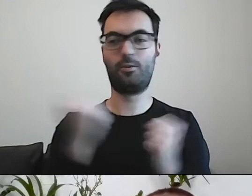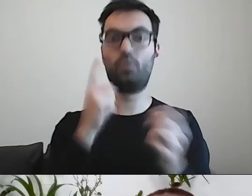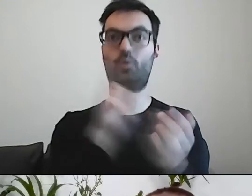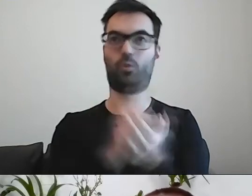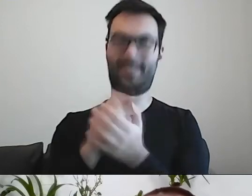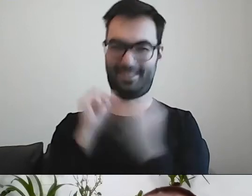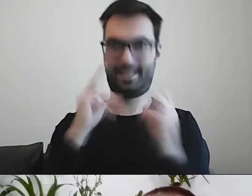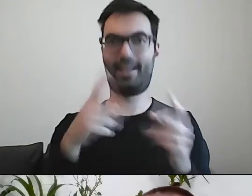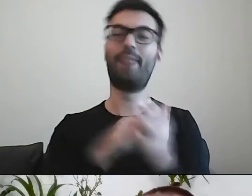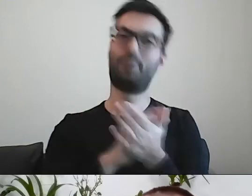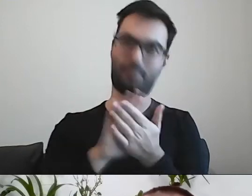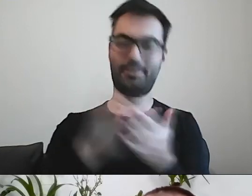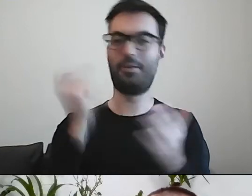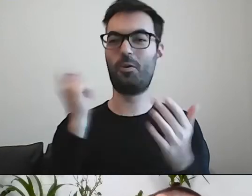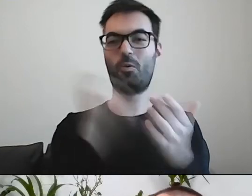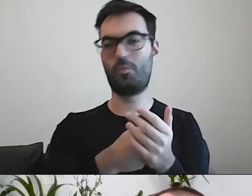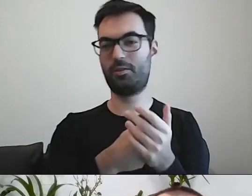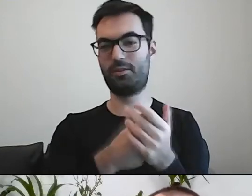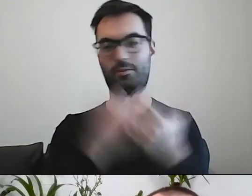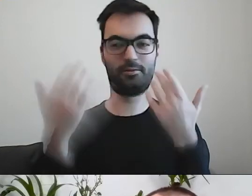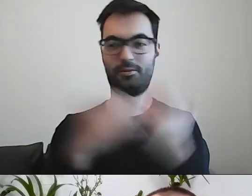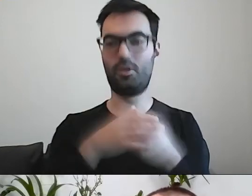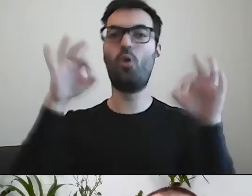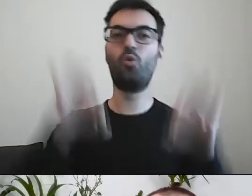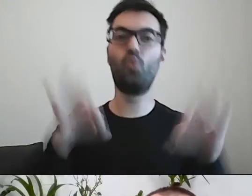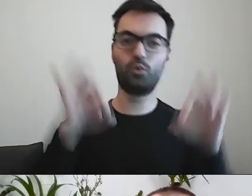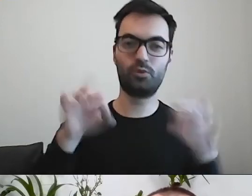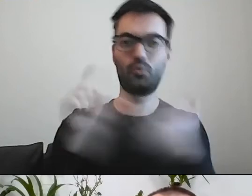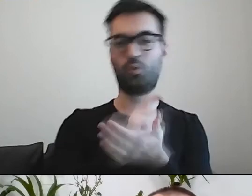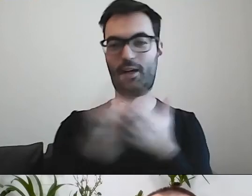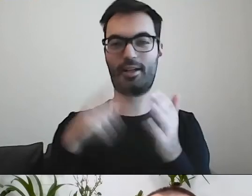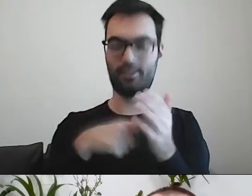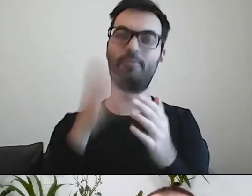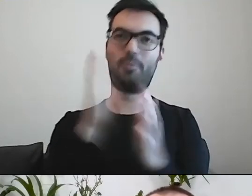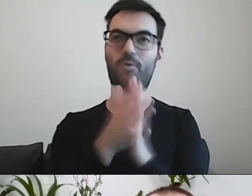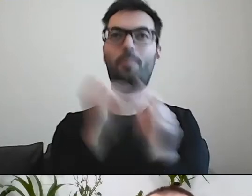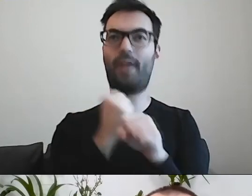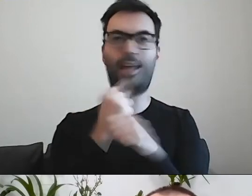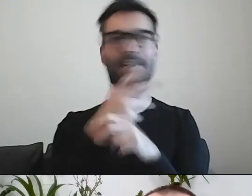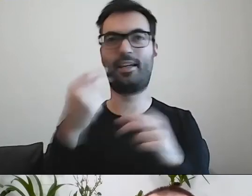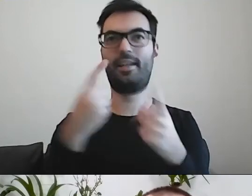Kupienie tuszu do tonera to zwyczajna czynność, a nie żadne dokonanie.